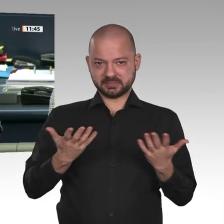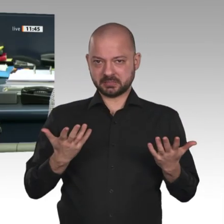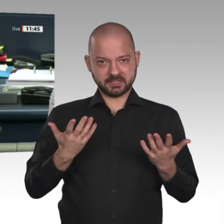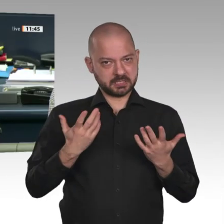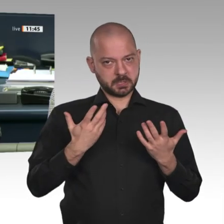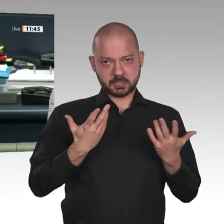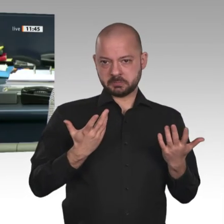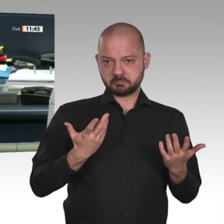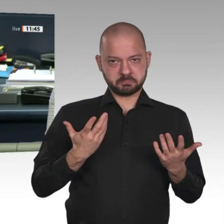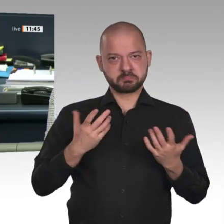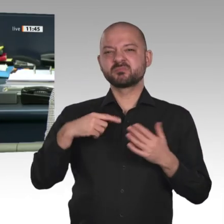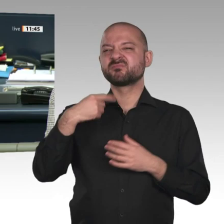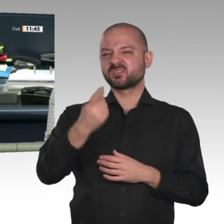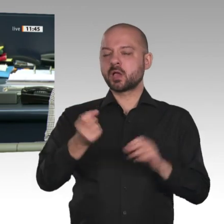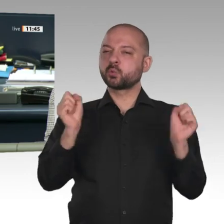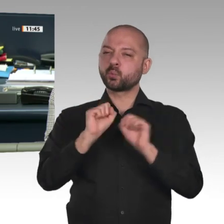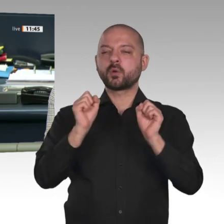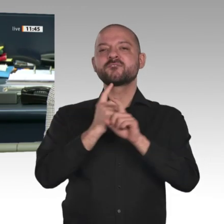Nächster Redner: für die FDP-Fraktion Ulrich Lechte.